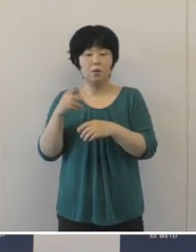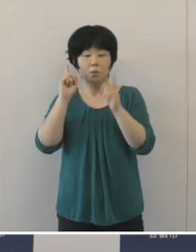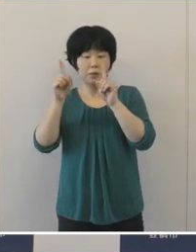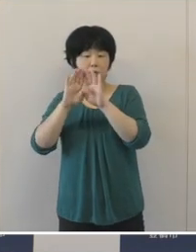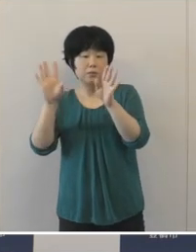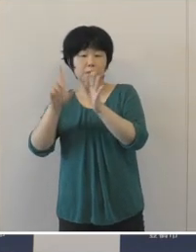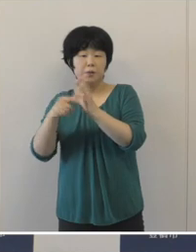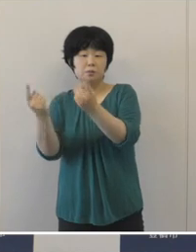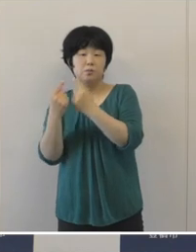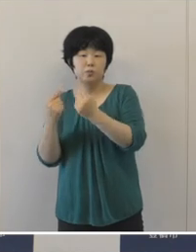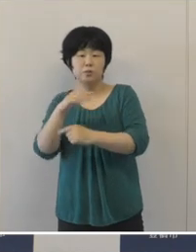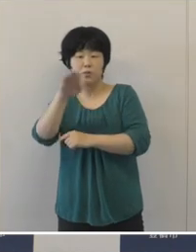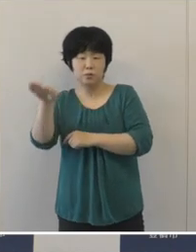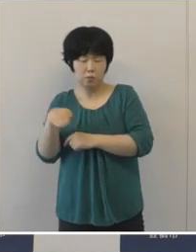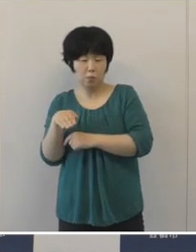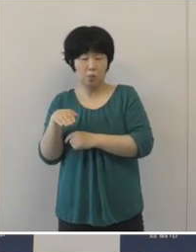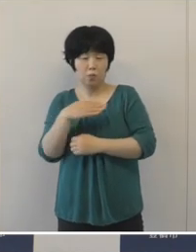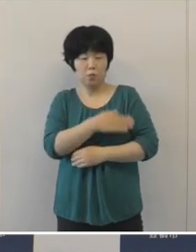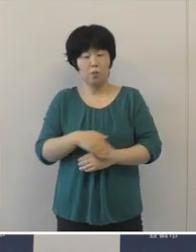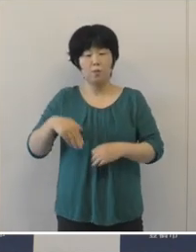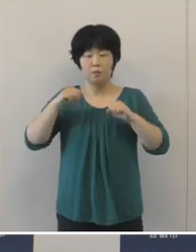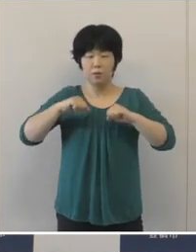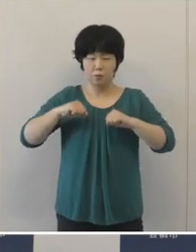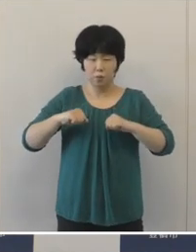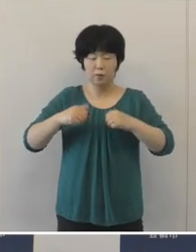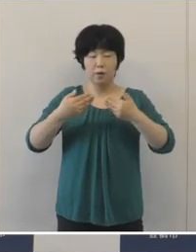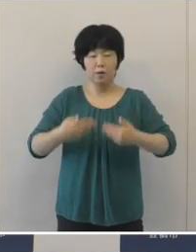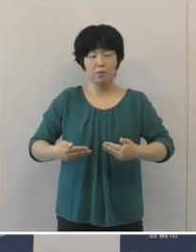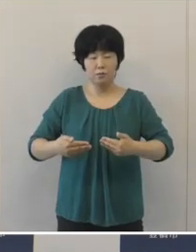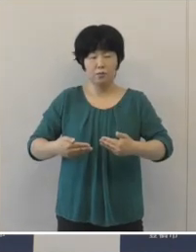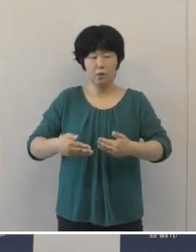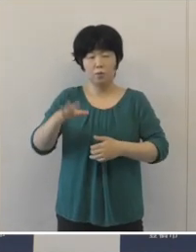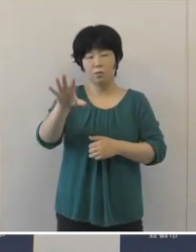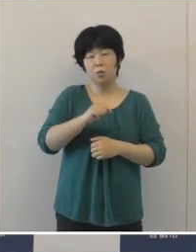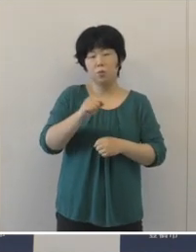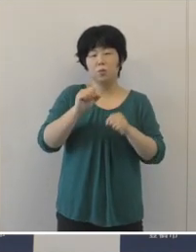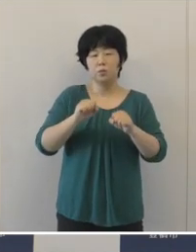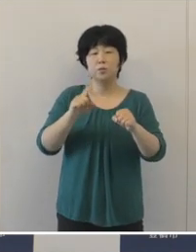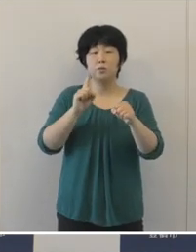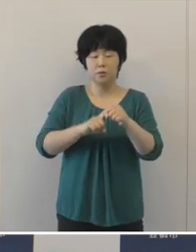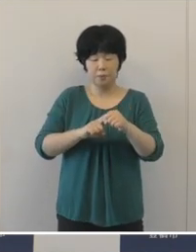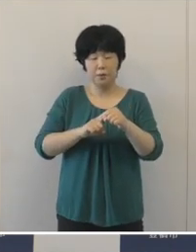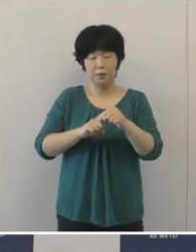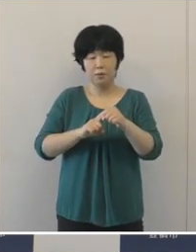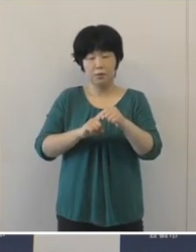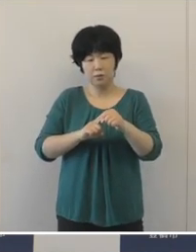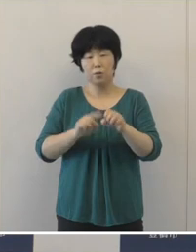健康や安全を確保したうえでの開催というのは難しいという判断に至りました。